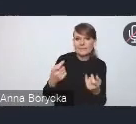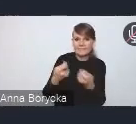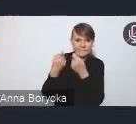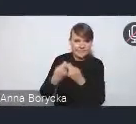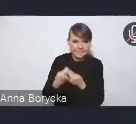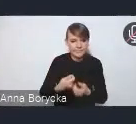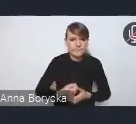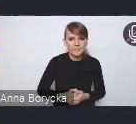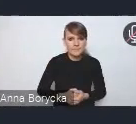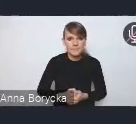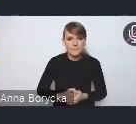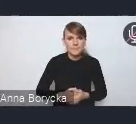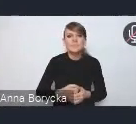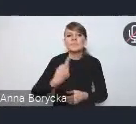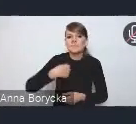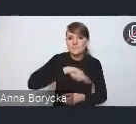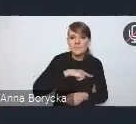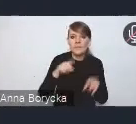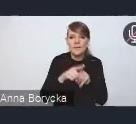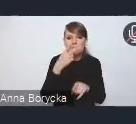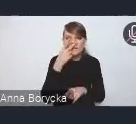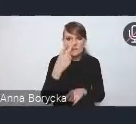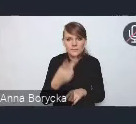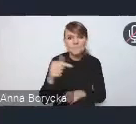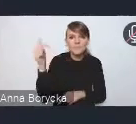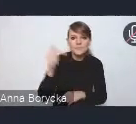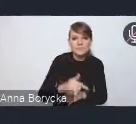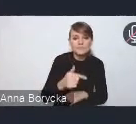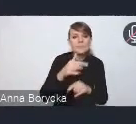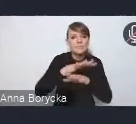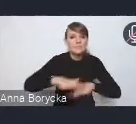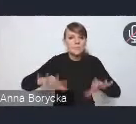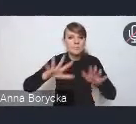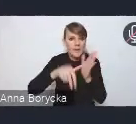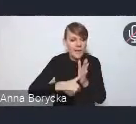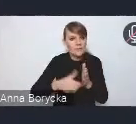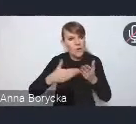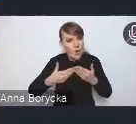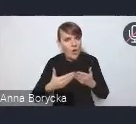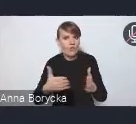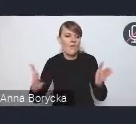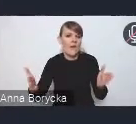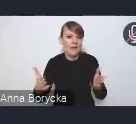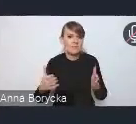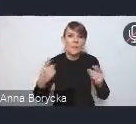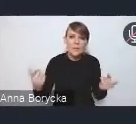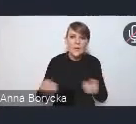Dostrzegamy, że konieczne jest także szersze otwieranie przestrzeni miejskich na właśnie promocję tej mikro mobilności,